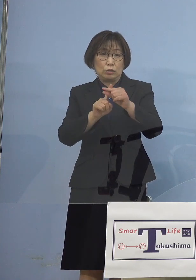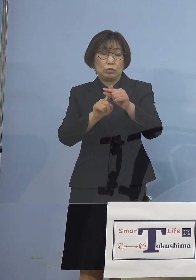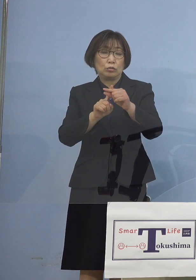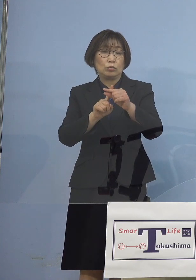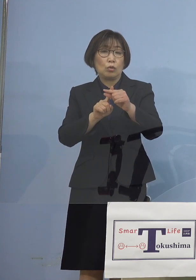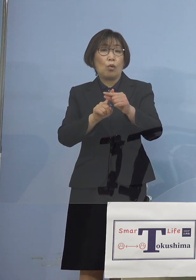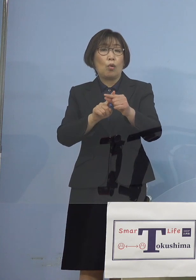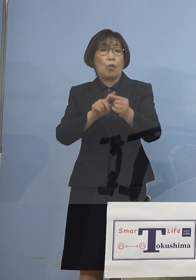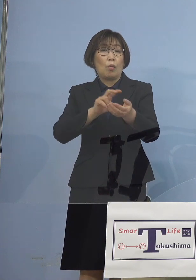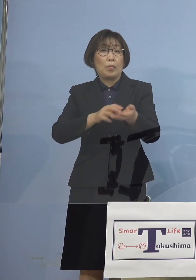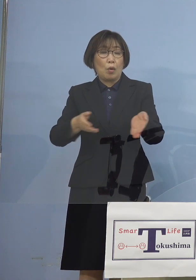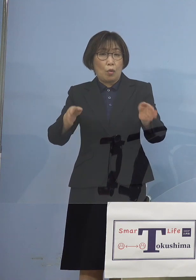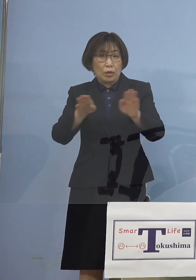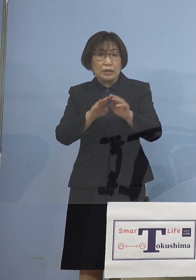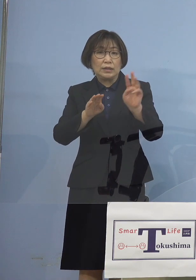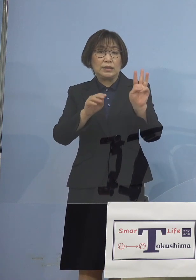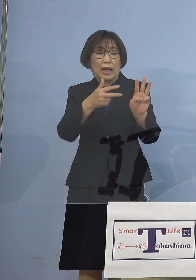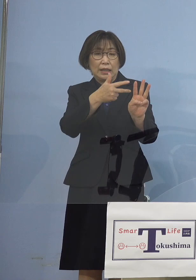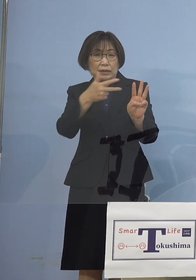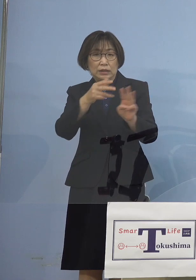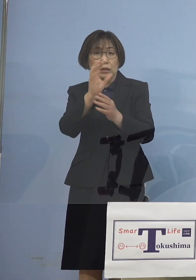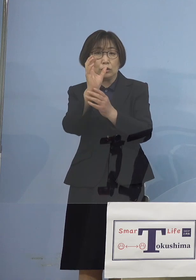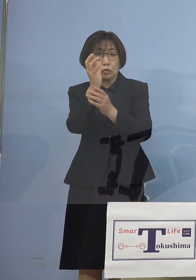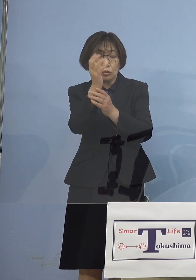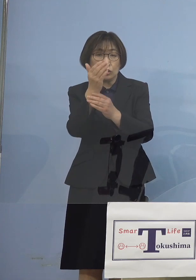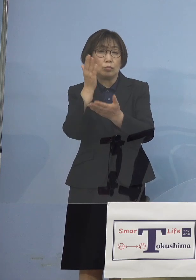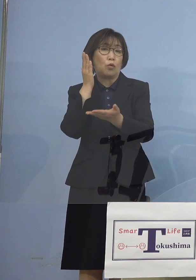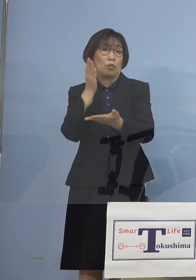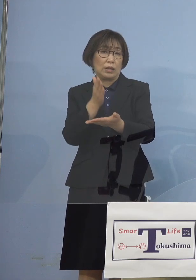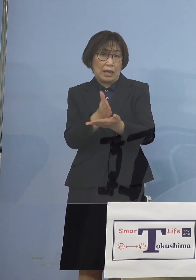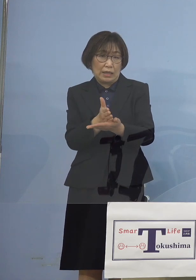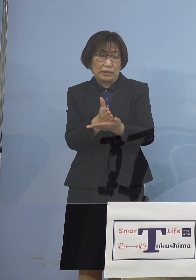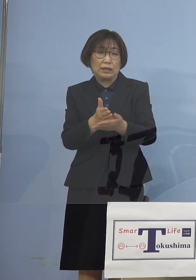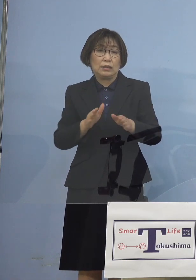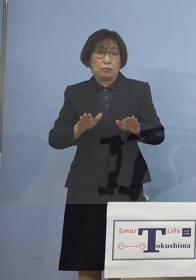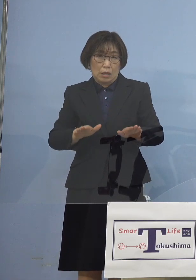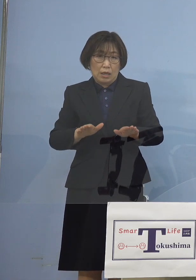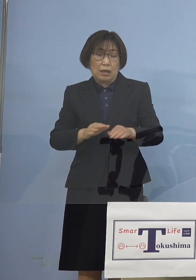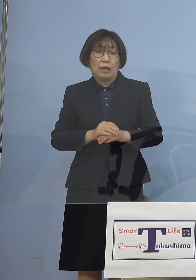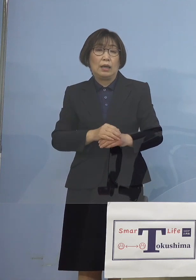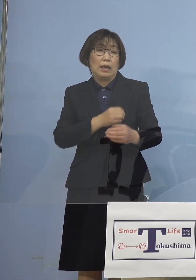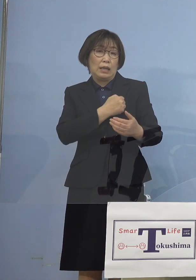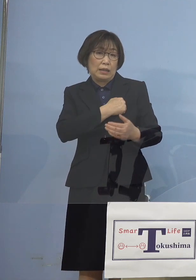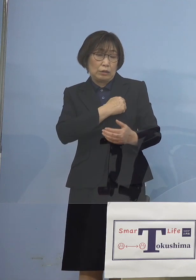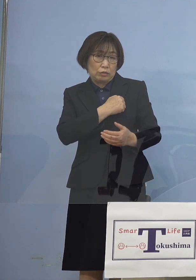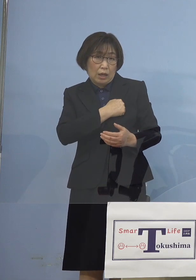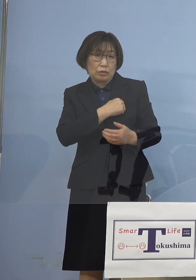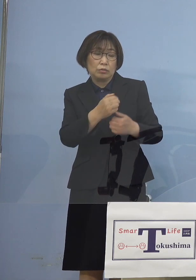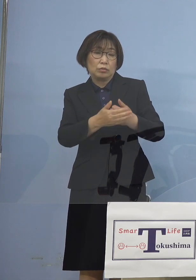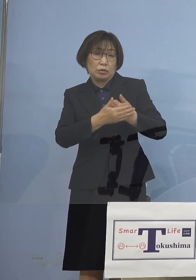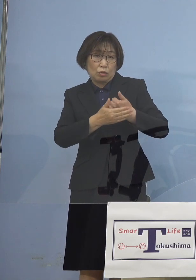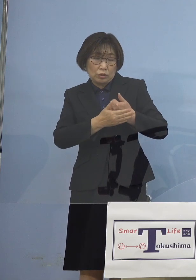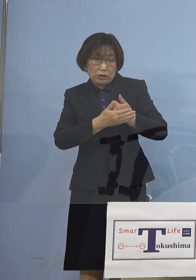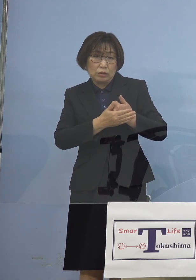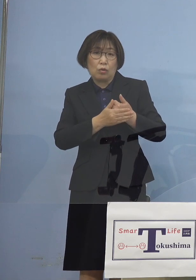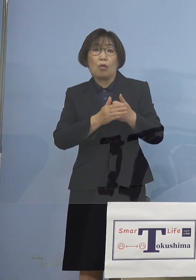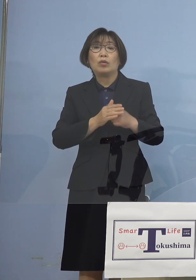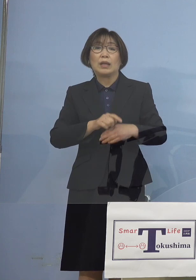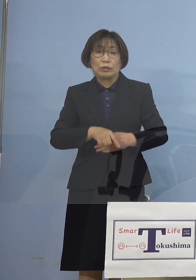三次救急停止 ということにもなっていて 助かる命を助けていく こうした観点からは